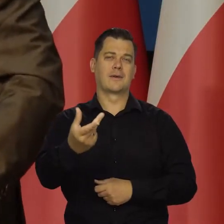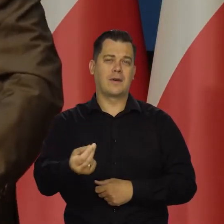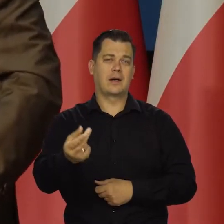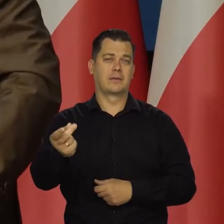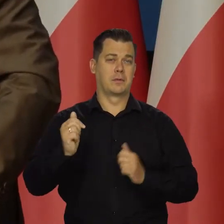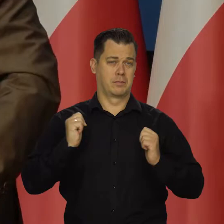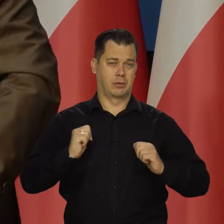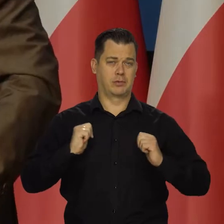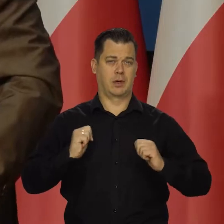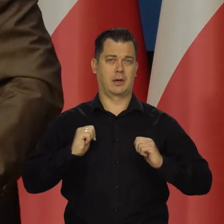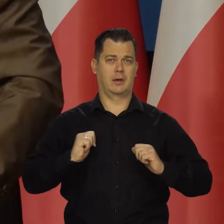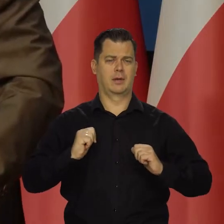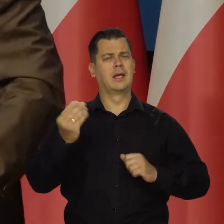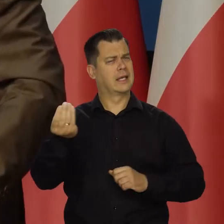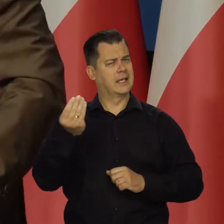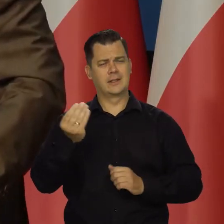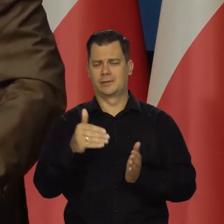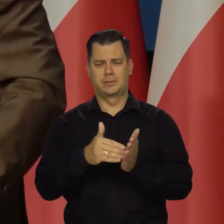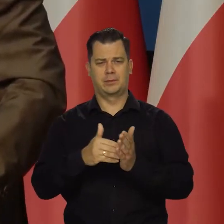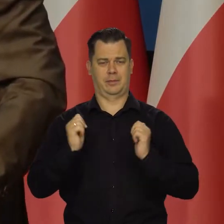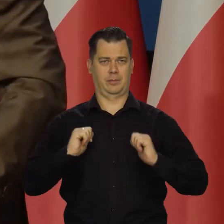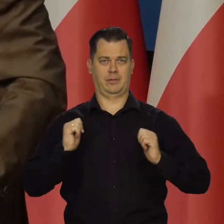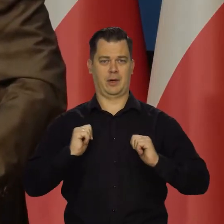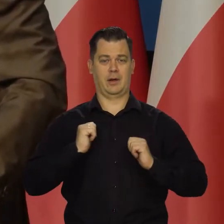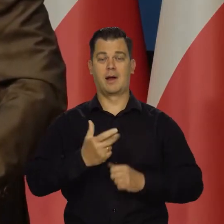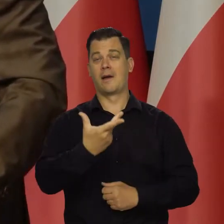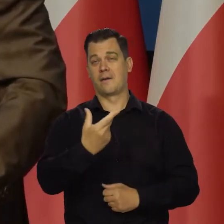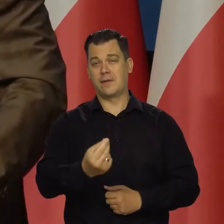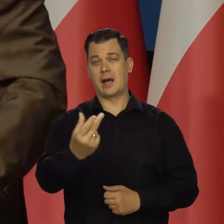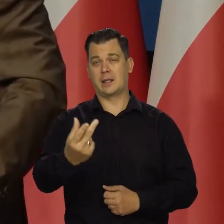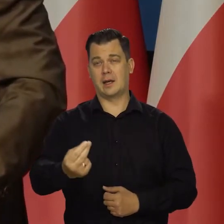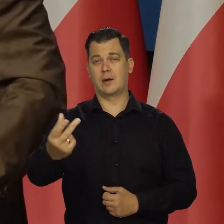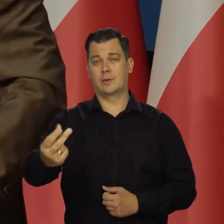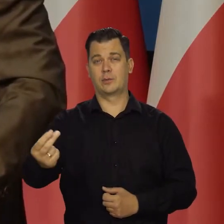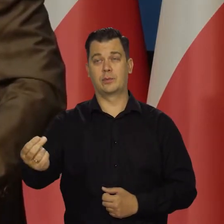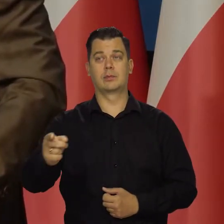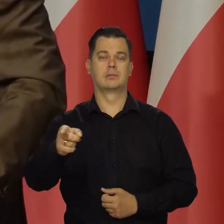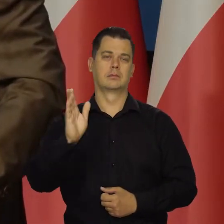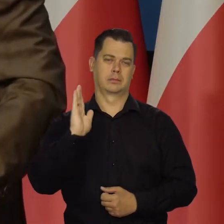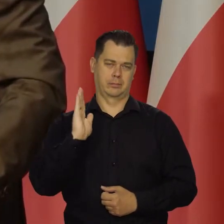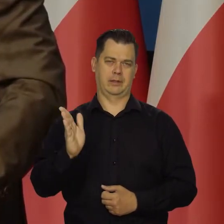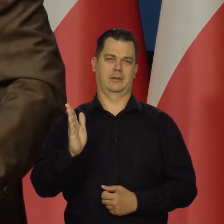jeszcze kilka kolejnych kwartałów. Będą też stopy oddziaływać coraz bardziej.